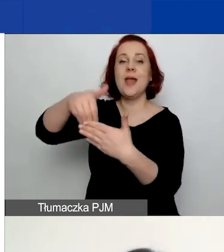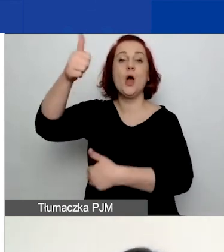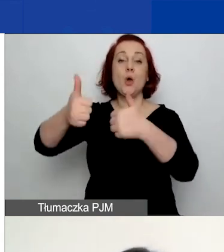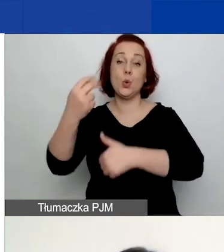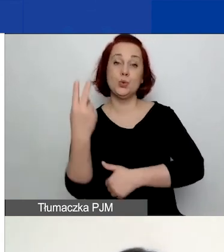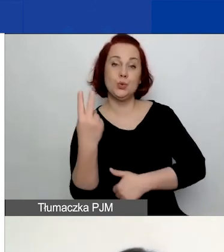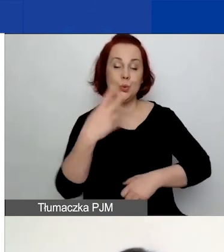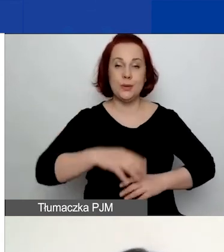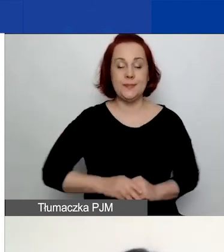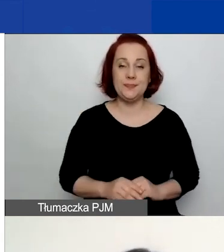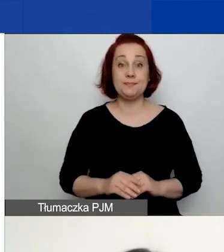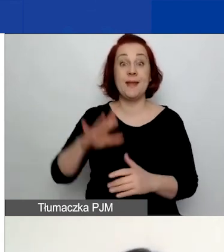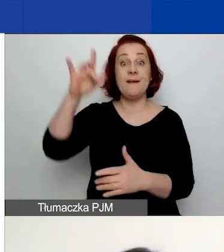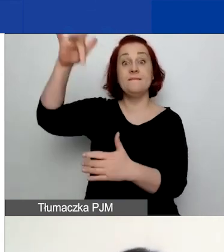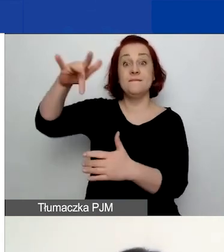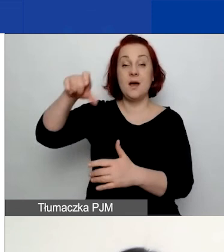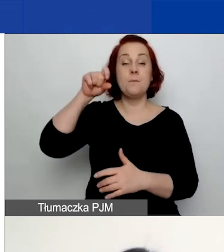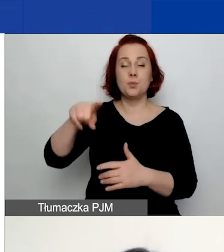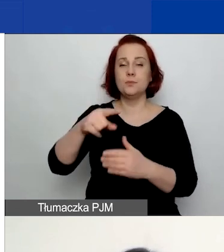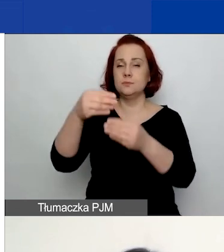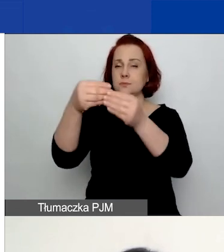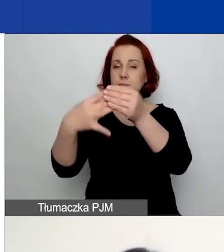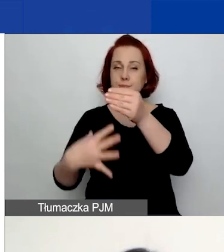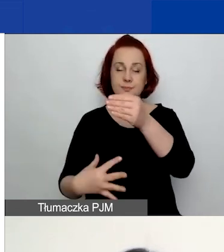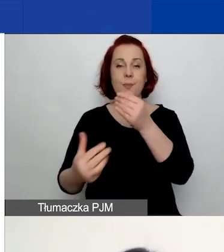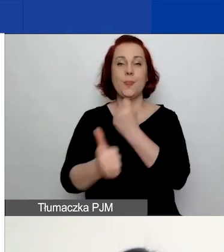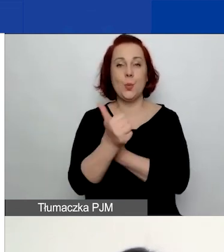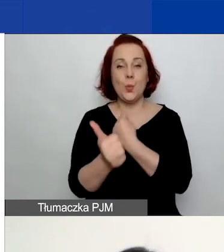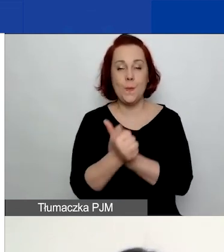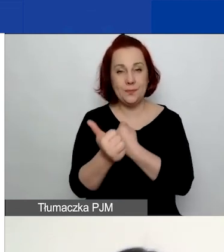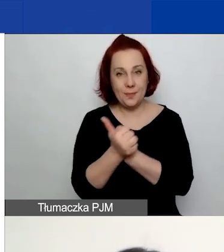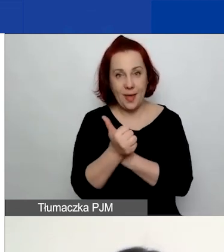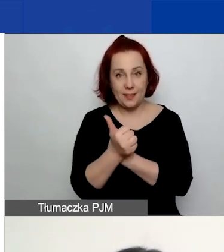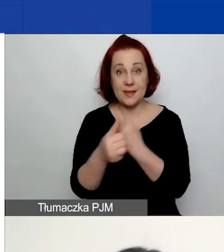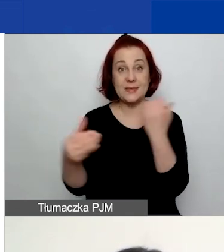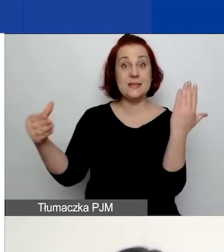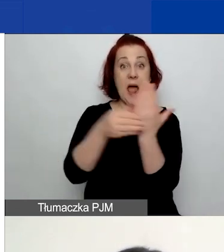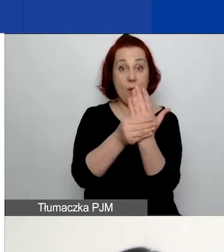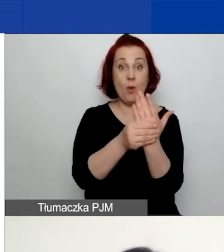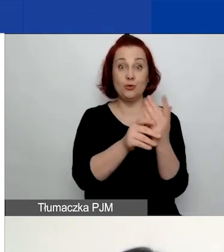Przygotowaliśmy tam dokumenty będące załącznikiem do ogłoszenia.